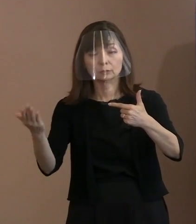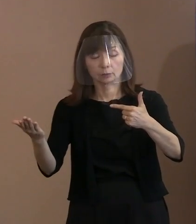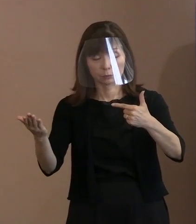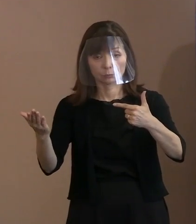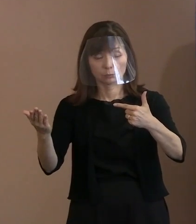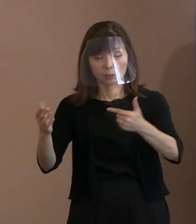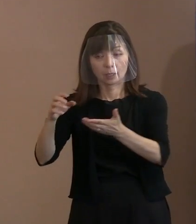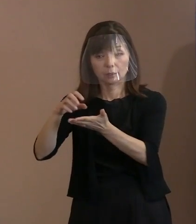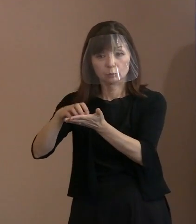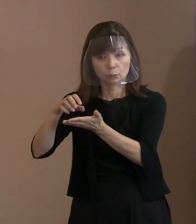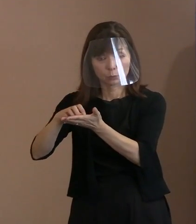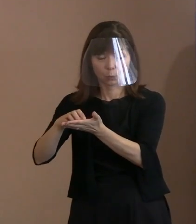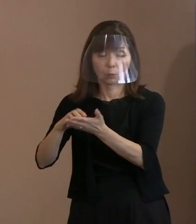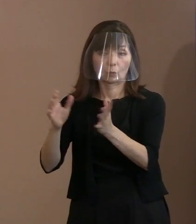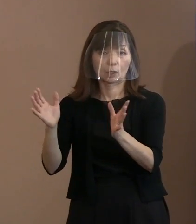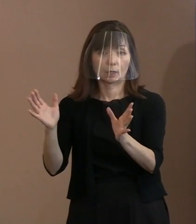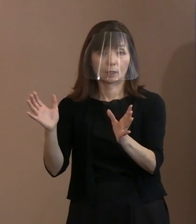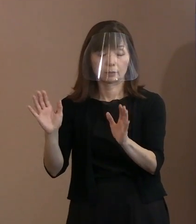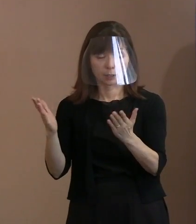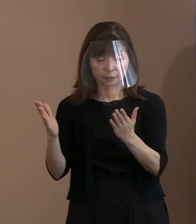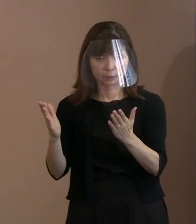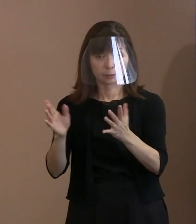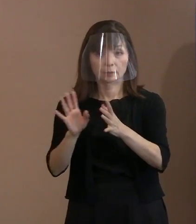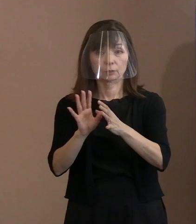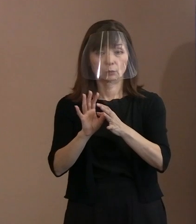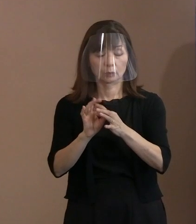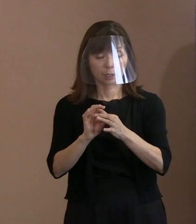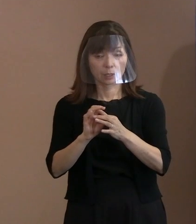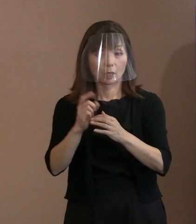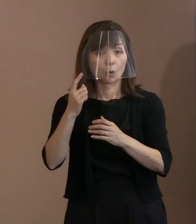だから､それを客観的に お母さんが被爆したかどうかを調べる方法を